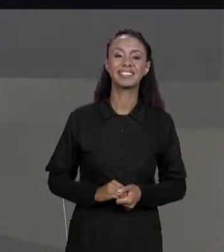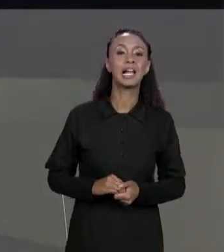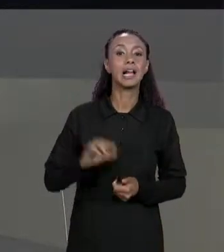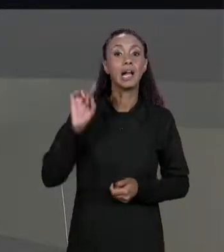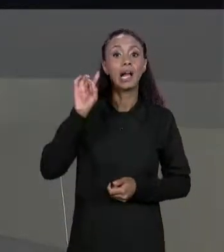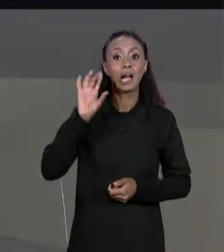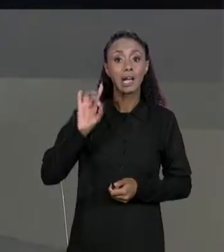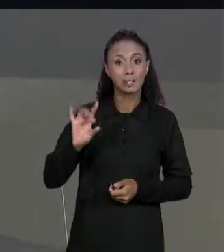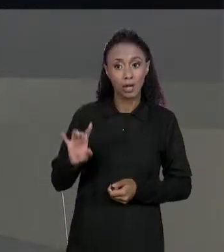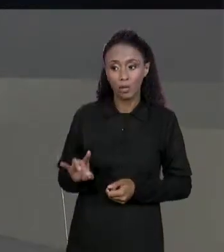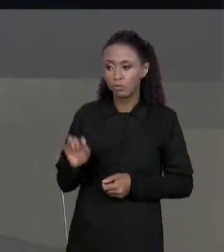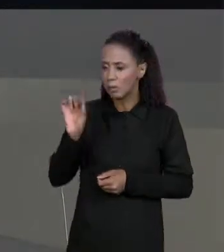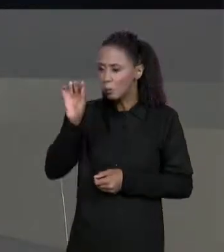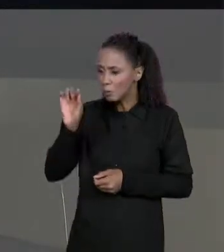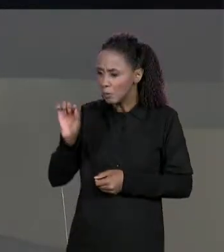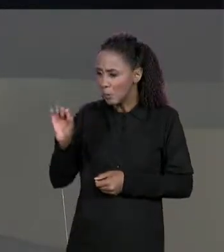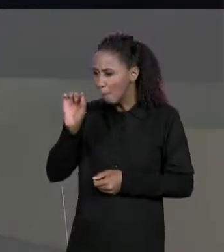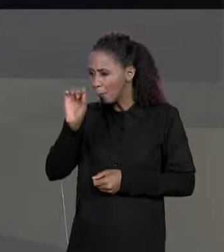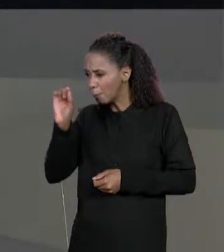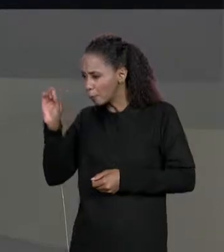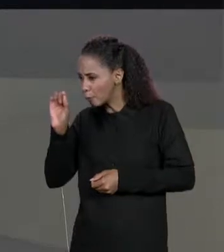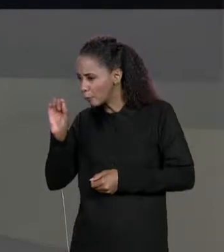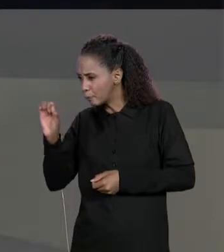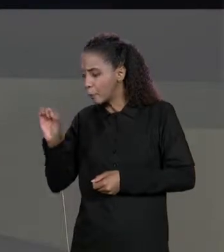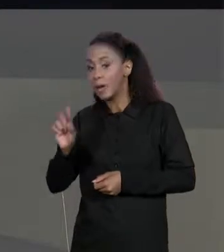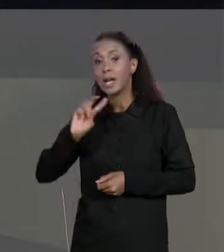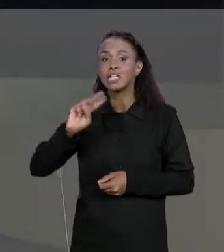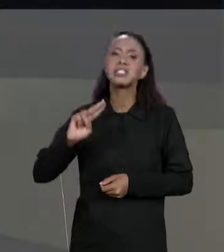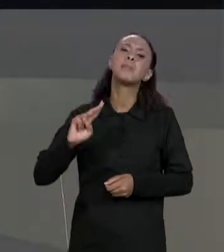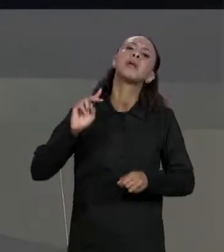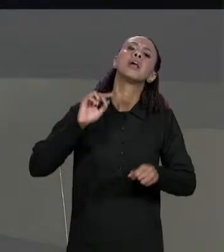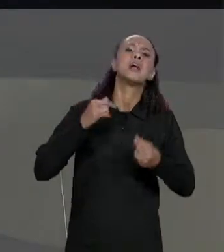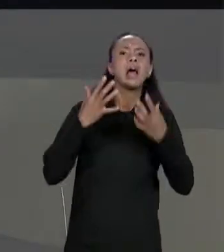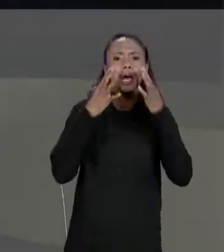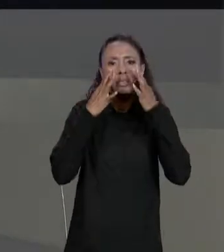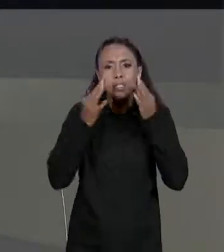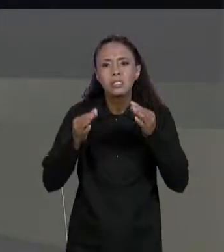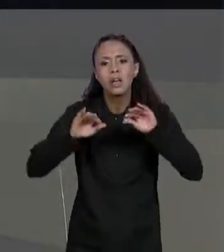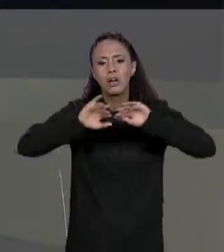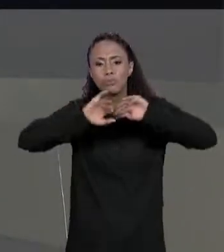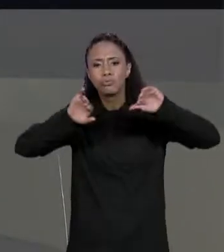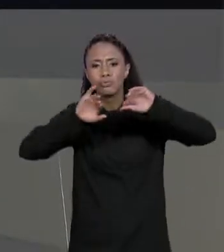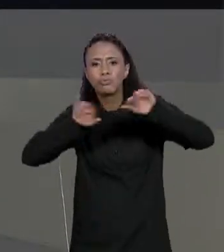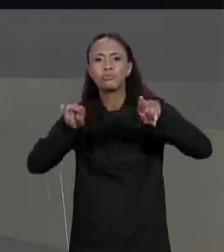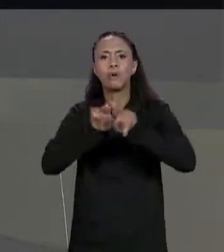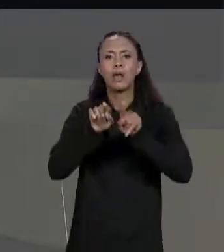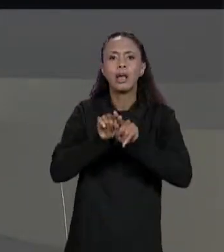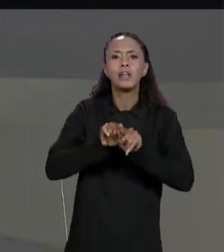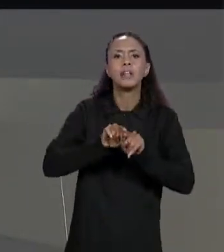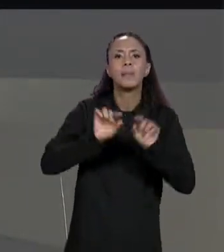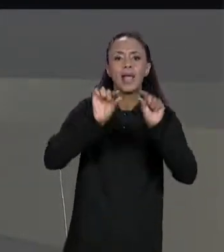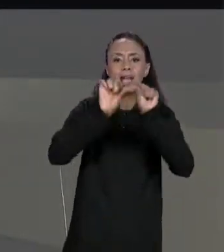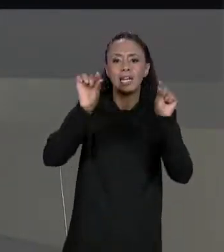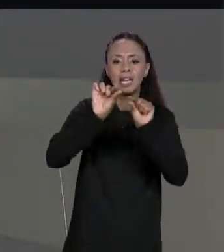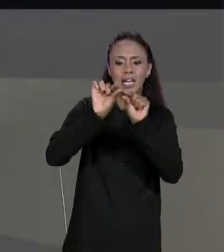ELE, TOMANDO O CUIDADO DE SEMPRE COLOCAR ESPAÇOS EM BRANCO E QUEBRA DE LINHA PARA NÃO FICAR UMA COISA GRUDADA NA OUTRA. COMO ASSIM UMA COISA